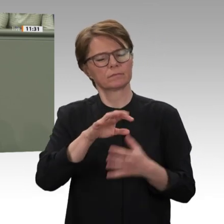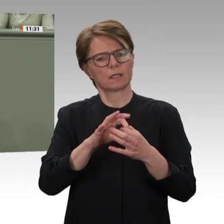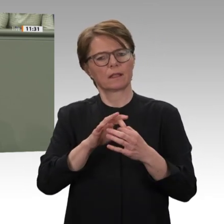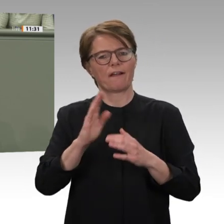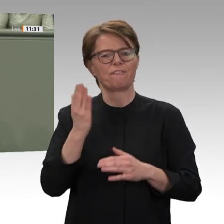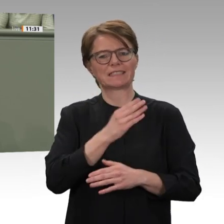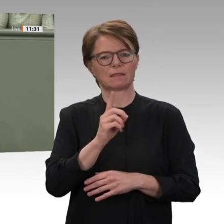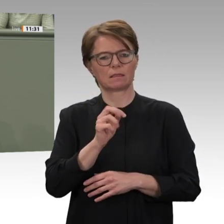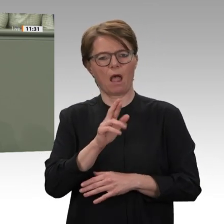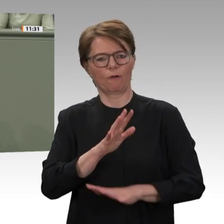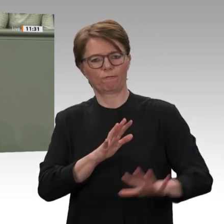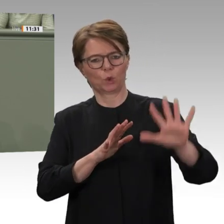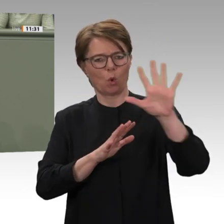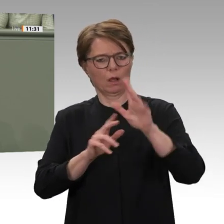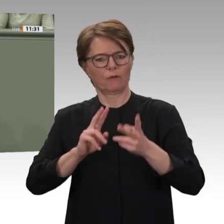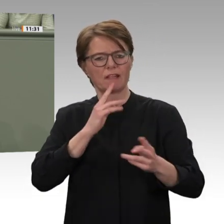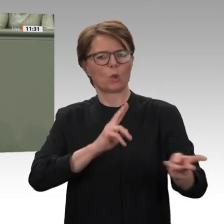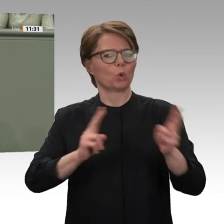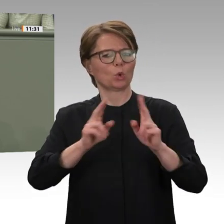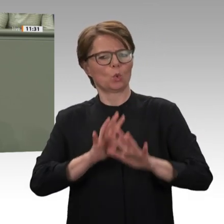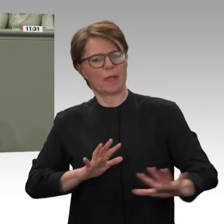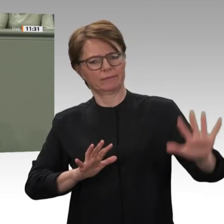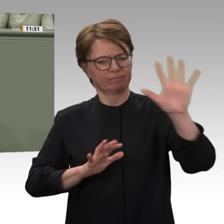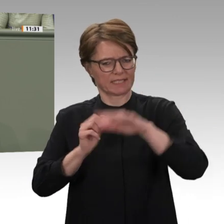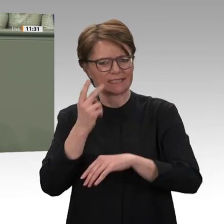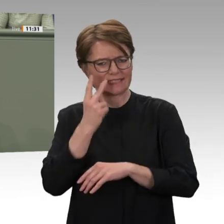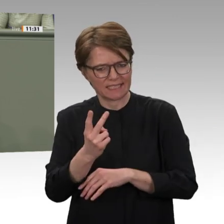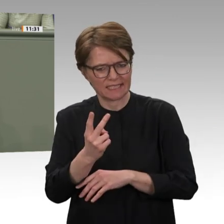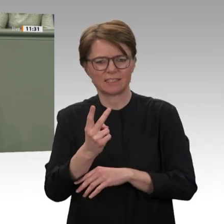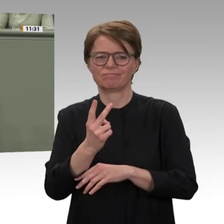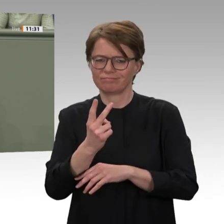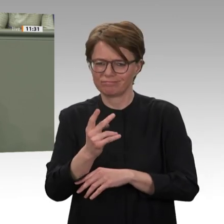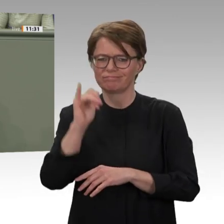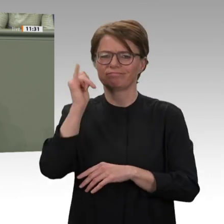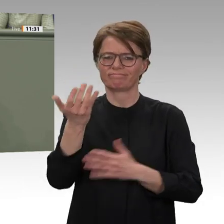Friedensmission UNAMID gebeten. Die von Großbritannien und uns ausgehandelte Sicherheitsratsresolution